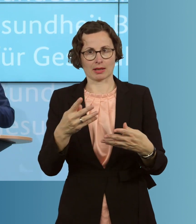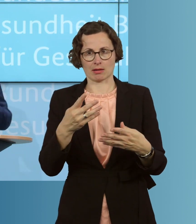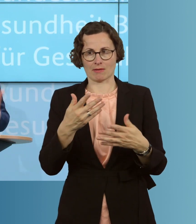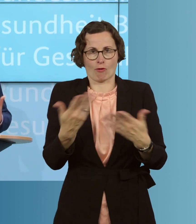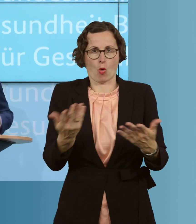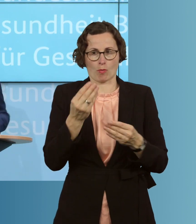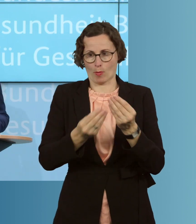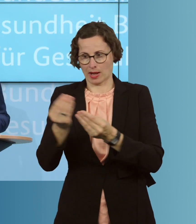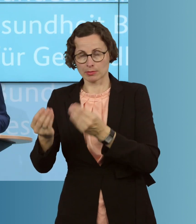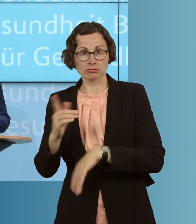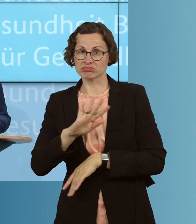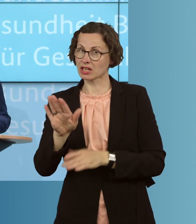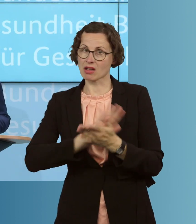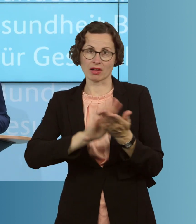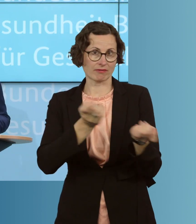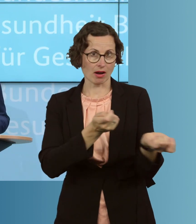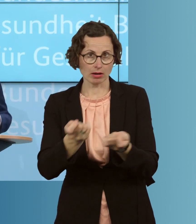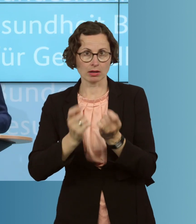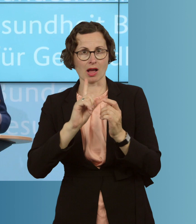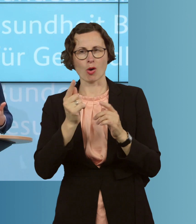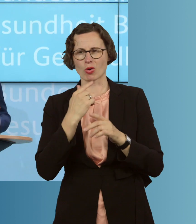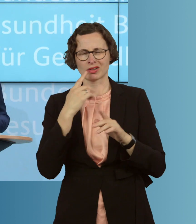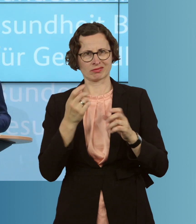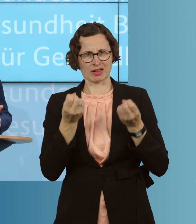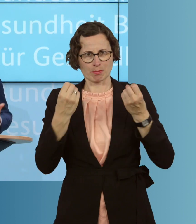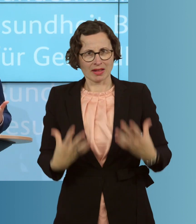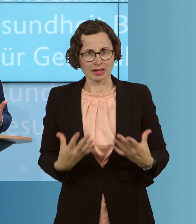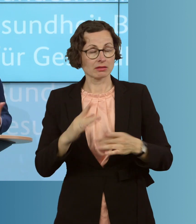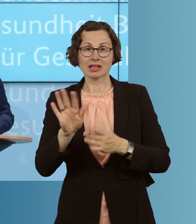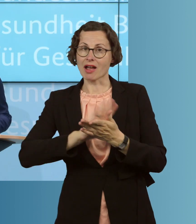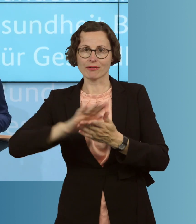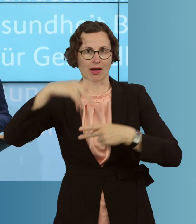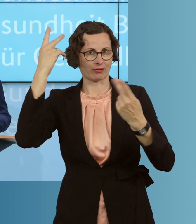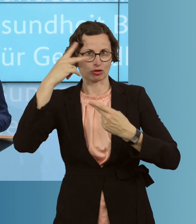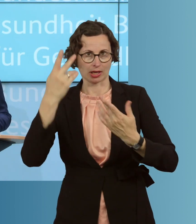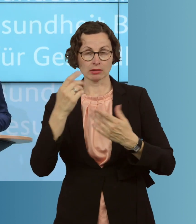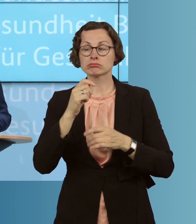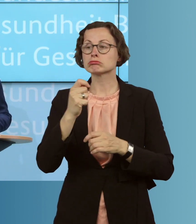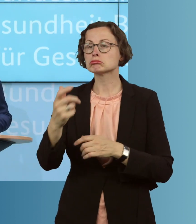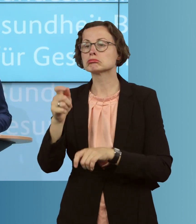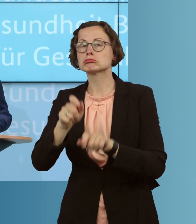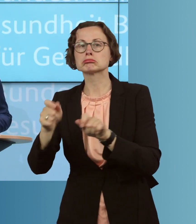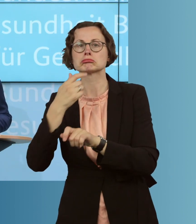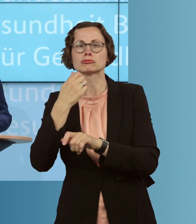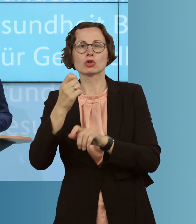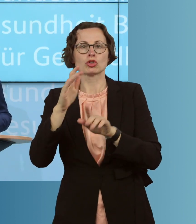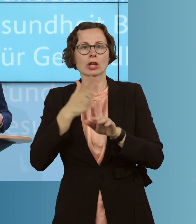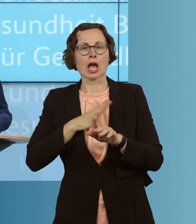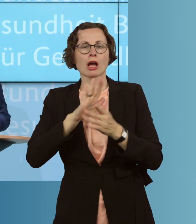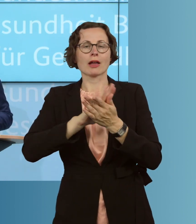auch in ihrem ganzen Geschehen, zu verstehen oder lässt sich auf, wie es sich ja manche wünschen, auf eine Zahl reduzieren, noch ist sie einfach